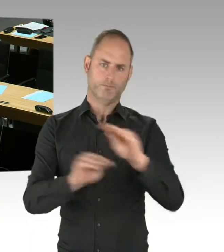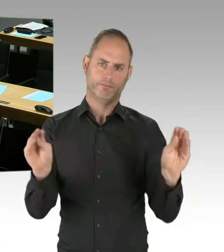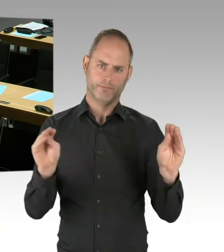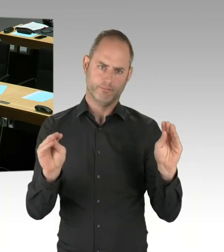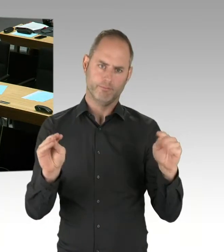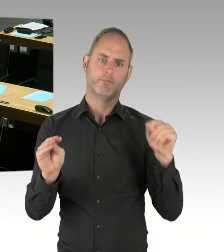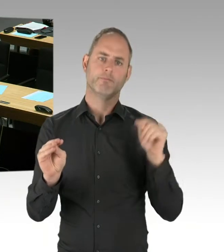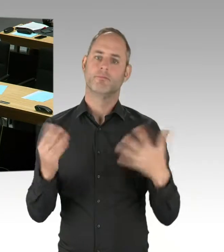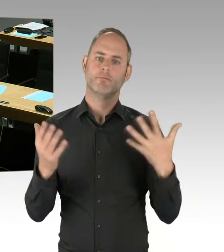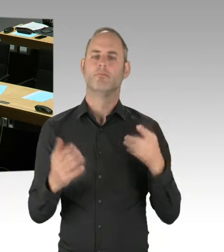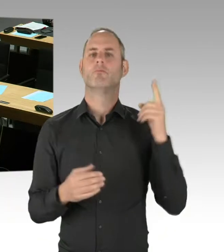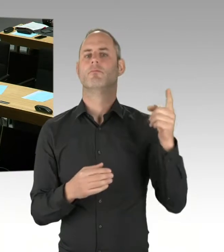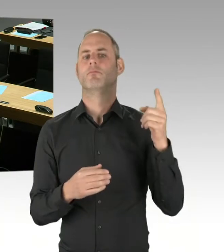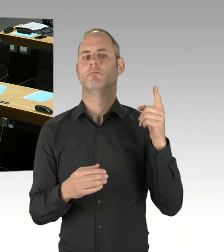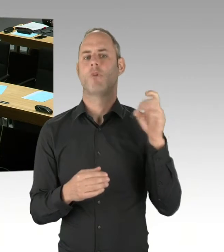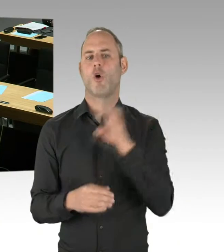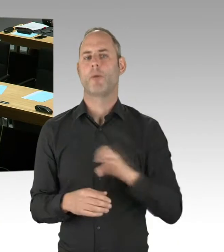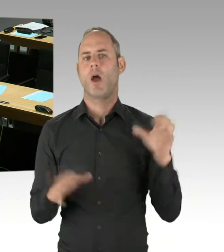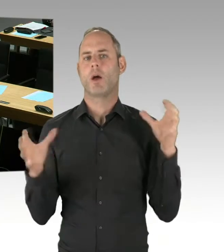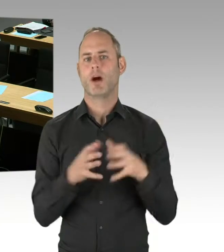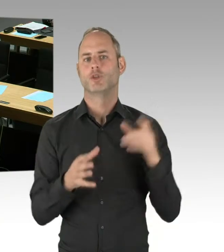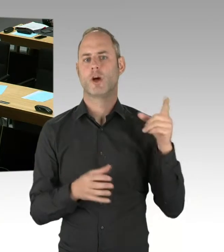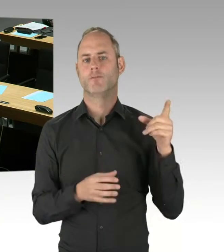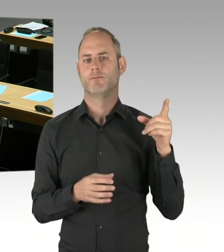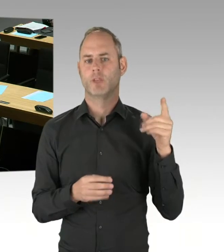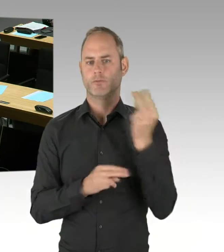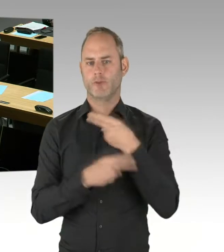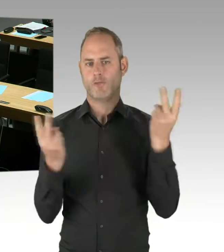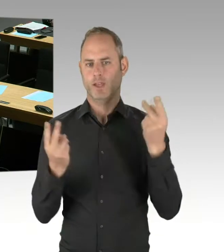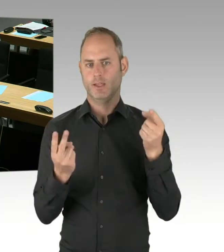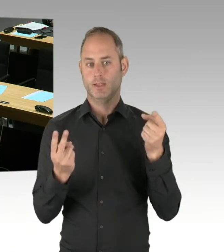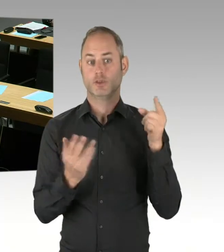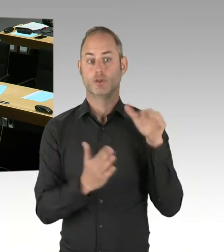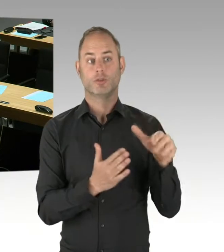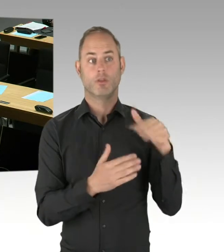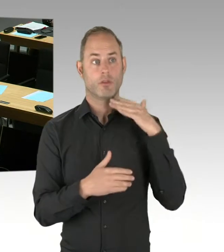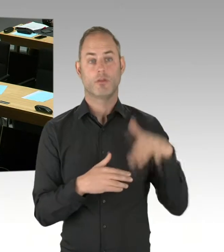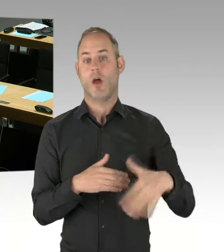sprich, im November 2019, frühestens das Vergabe-Verfahren starten kann.